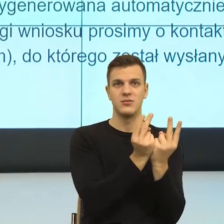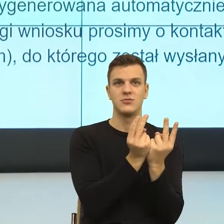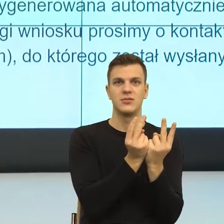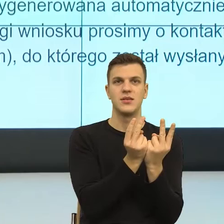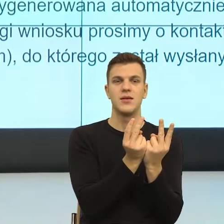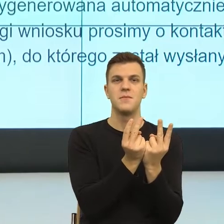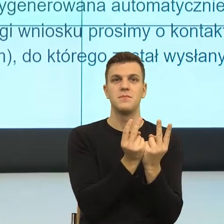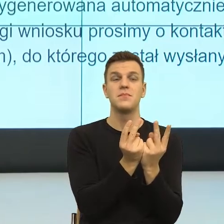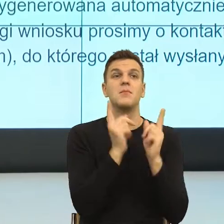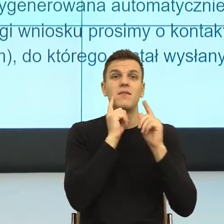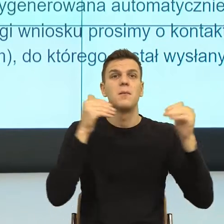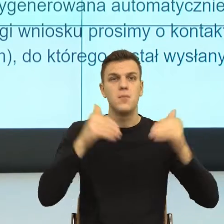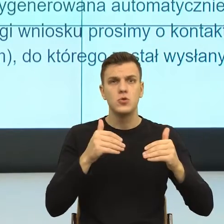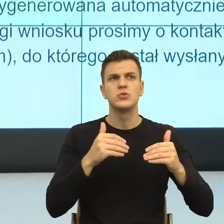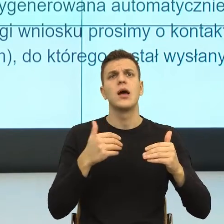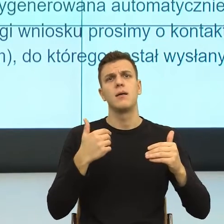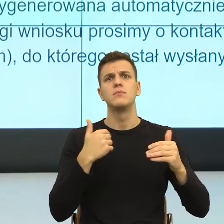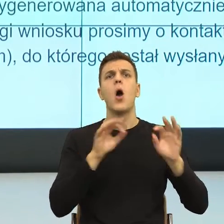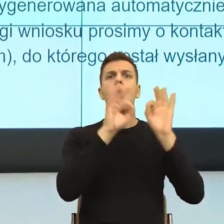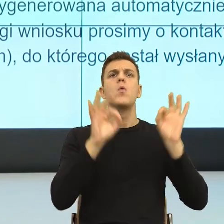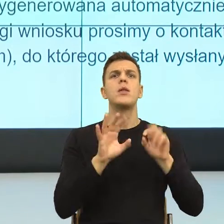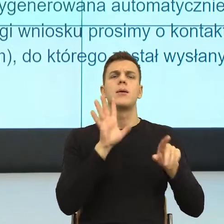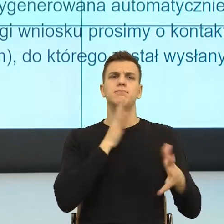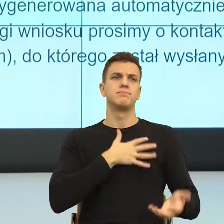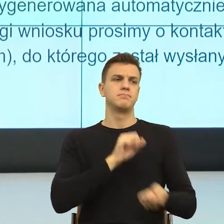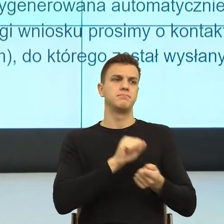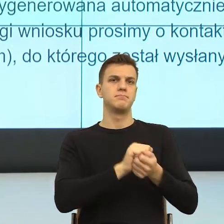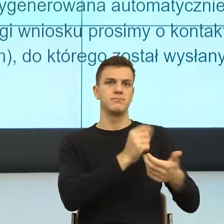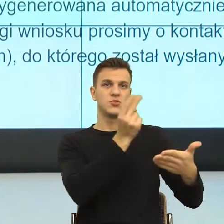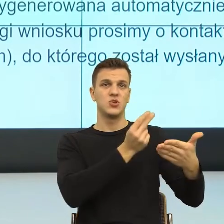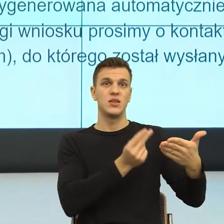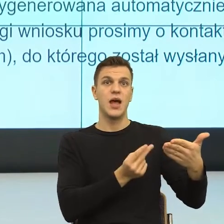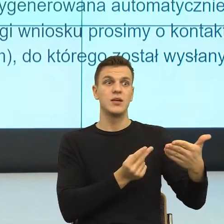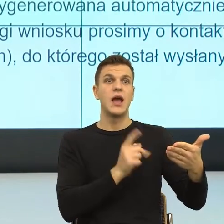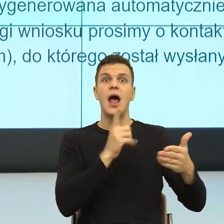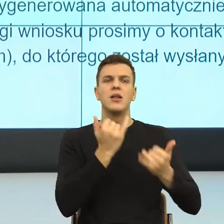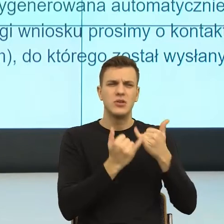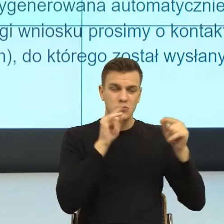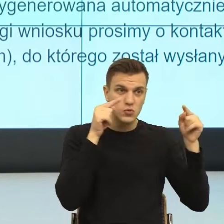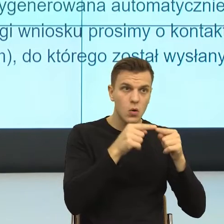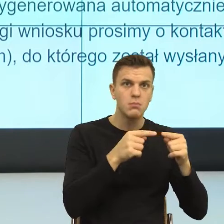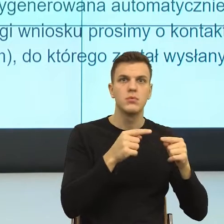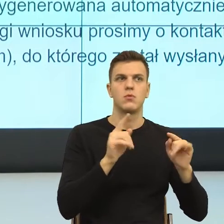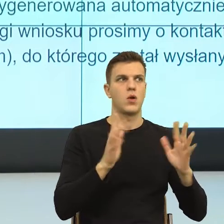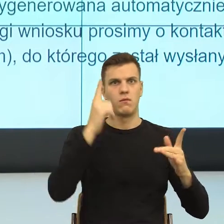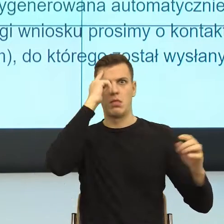natomiast emocjonalnie, natychmiast się blokujemy. Tu wreszcie dochodzimy w drugiej linijce, o co chodzi?